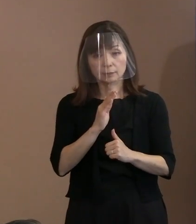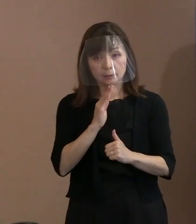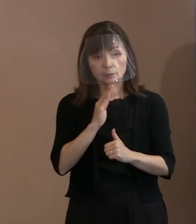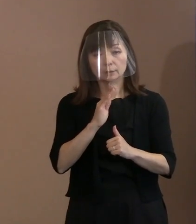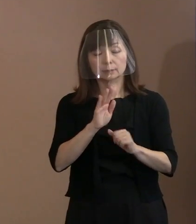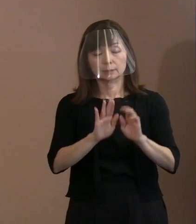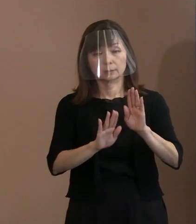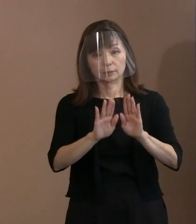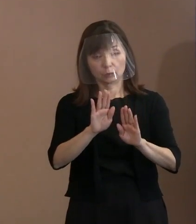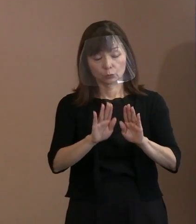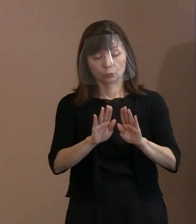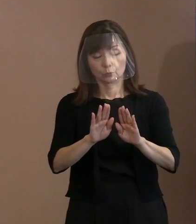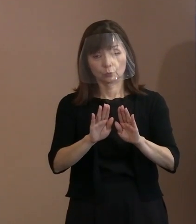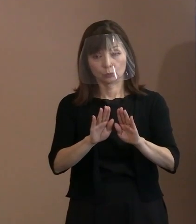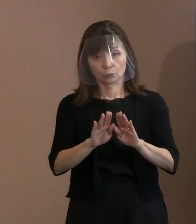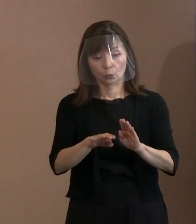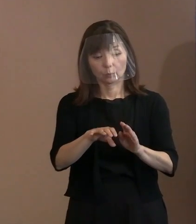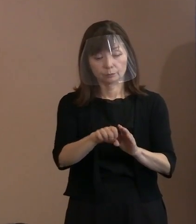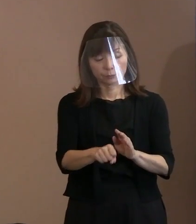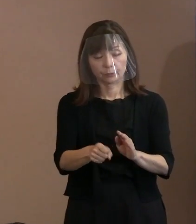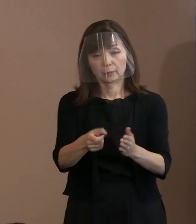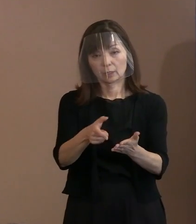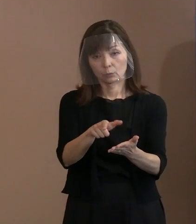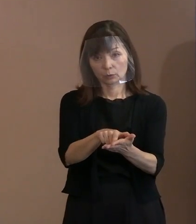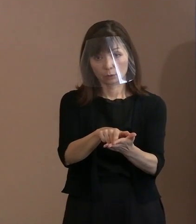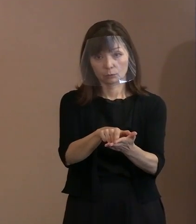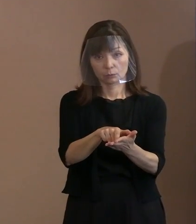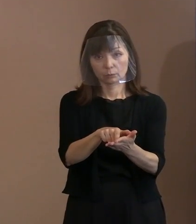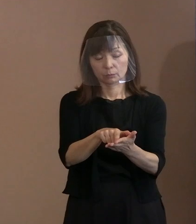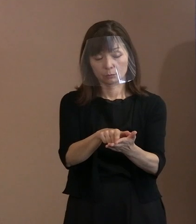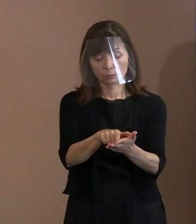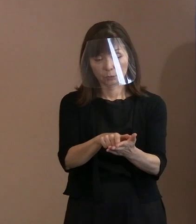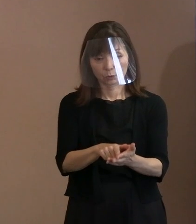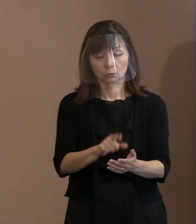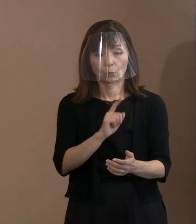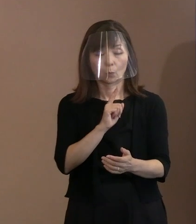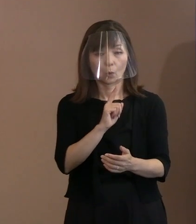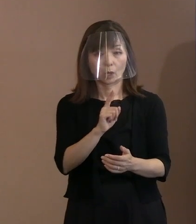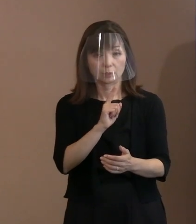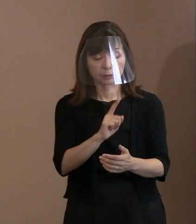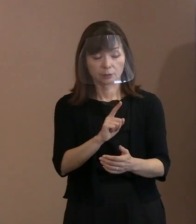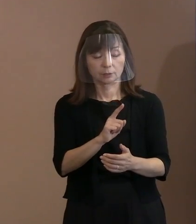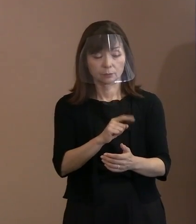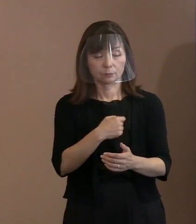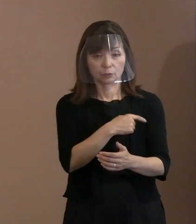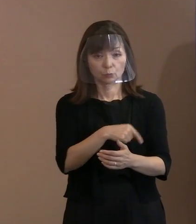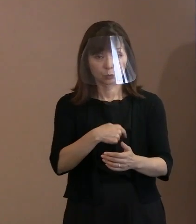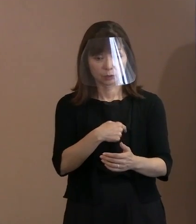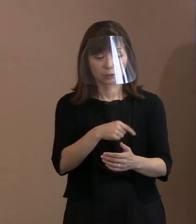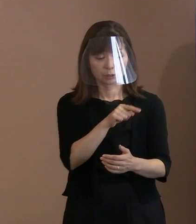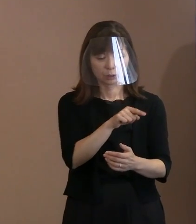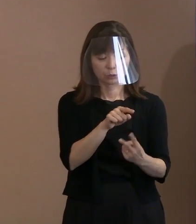その主張を､どちらを取り上げて ということはしないようにしているんです｡